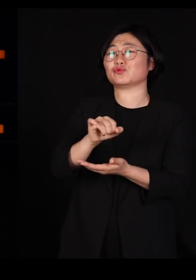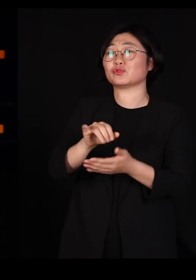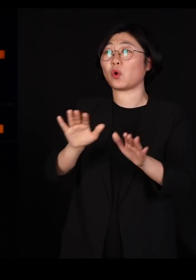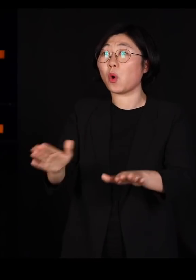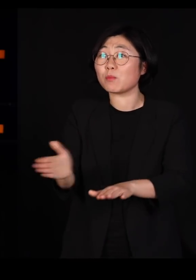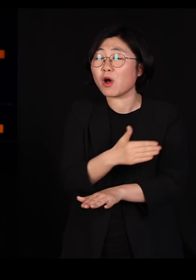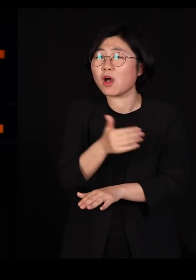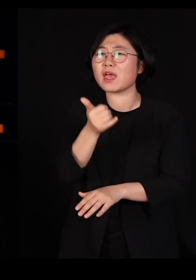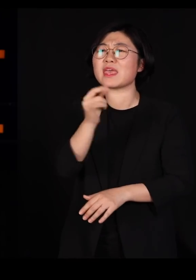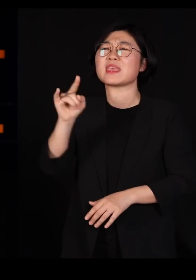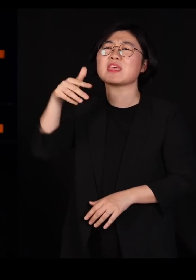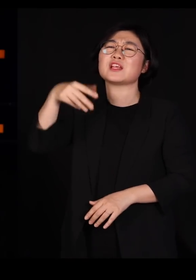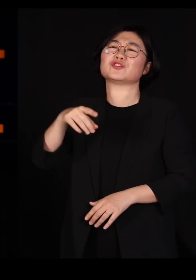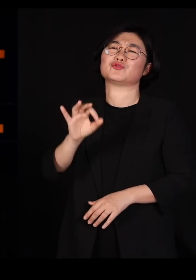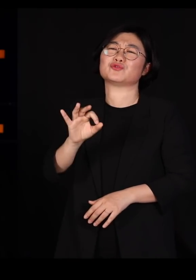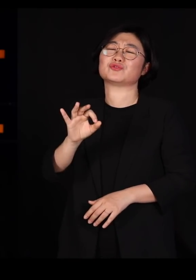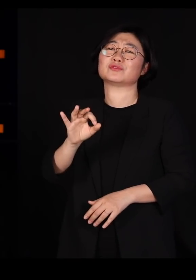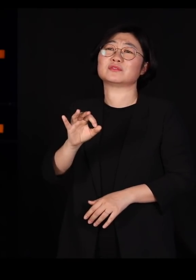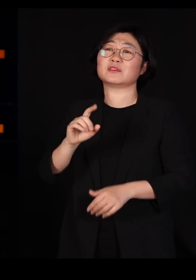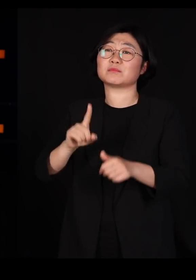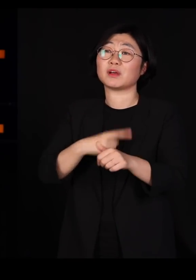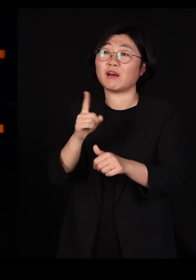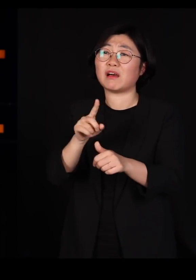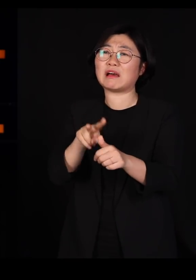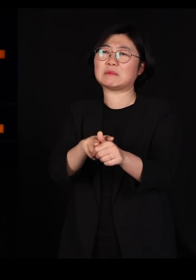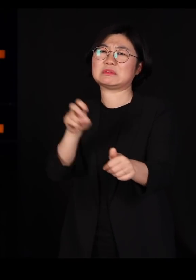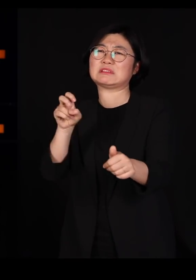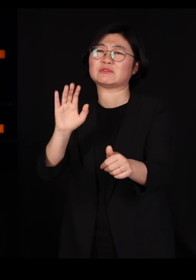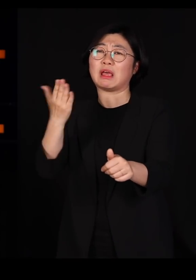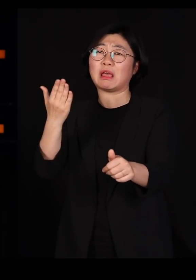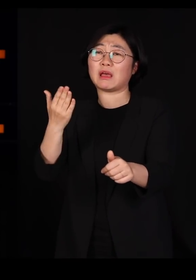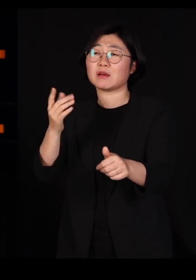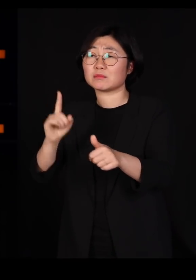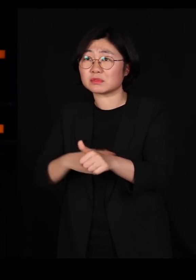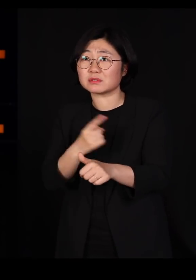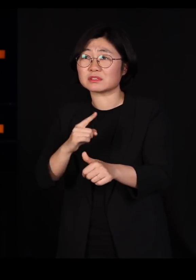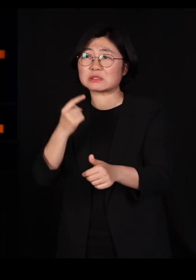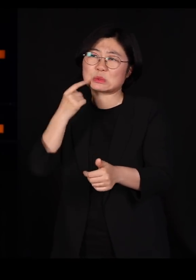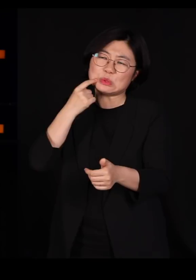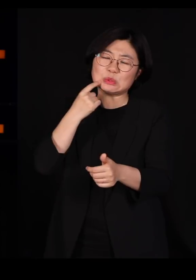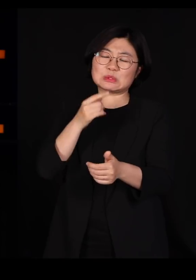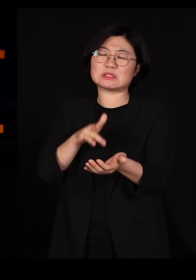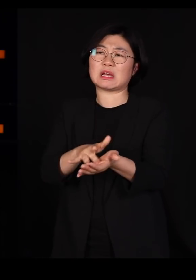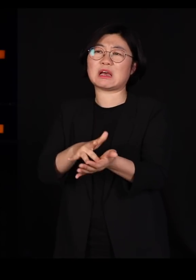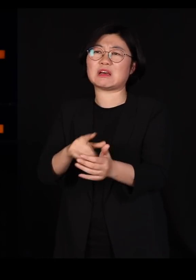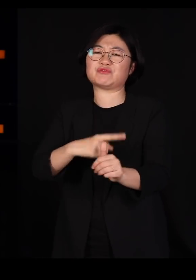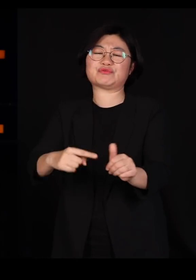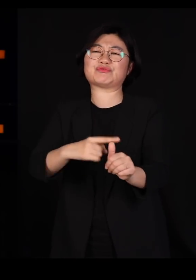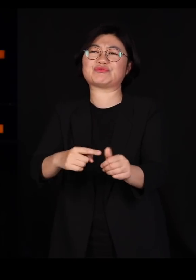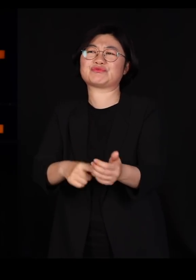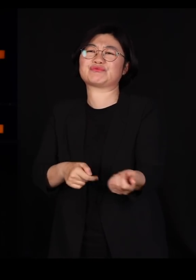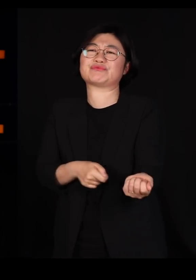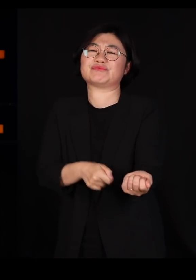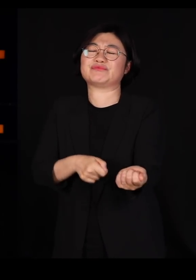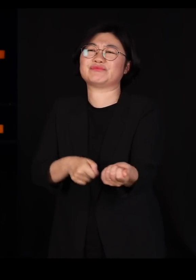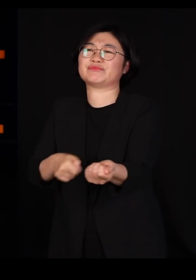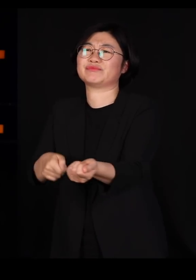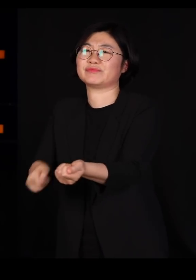그래서 미움을 사기 시작하고 우리는 그들을 죽이기 위해서 살충제를 뿌려댑니다 제가 그래도 명색이